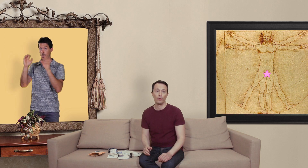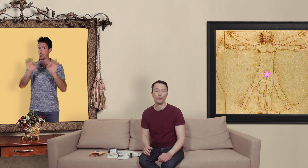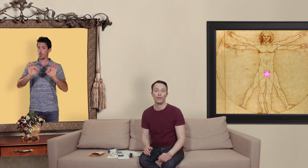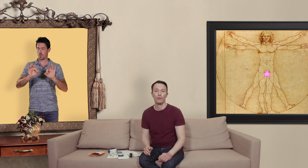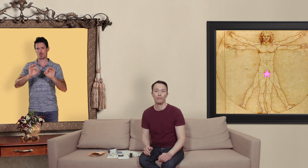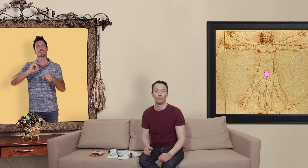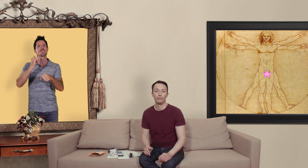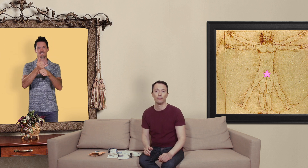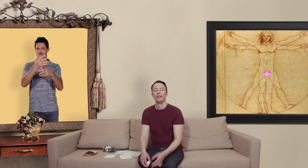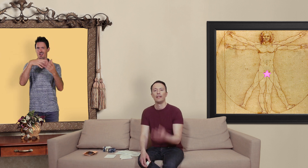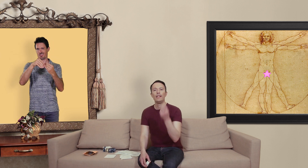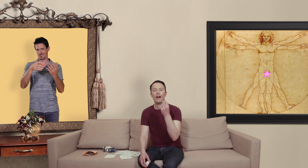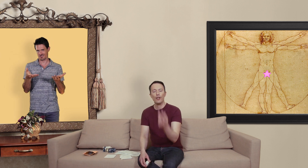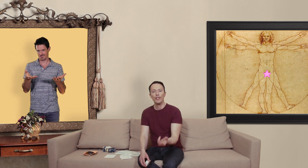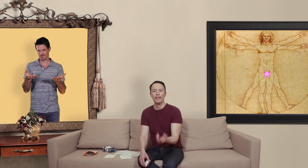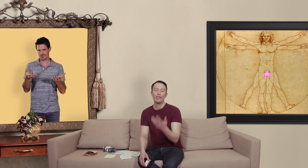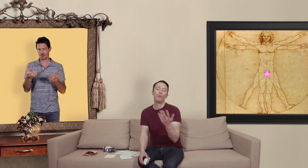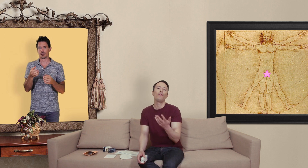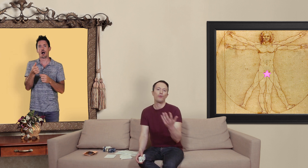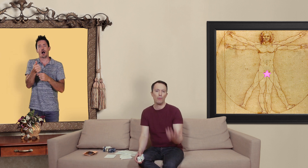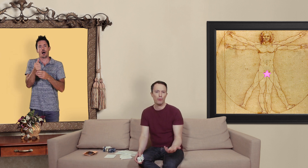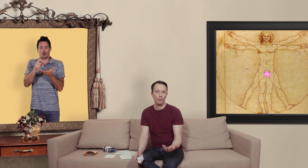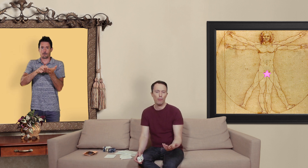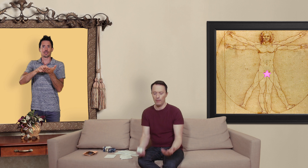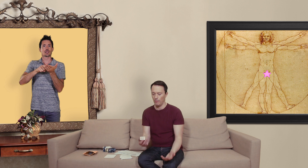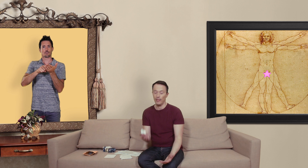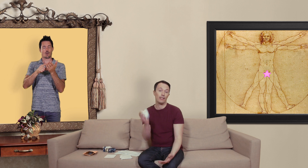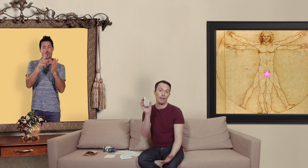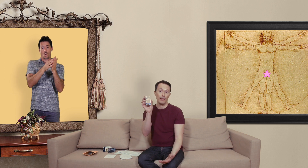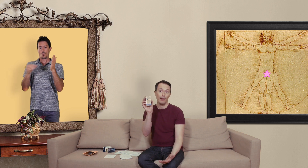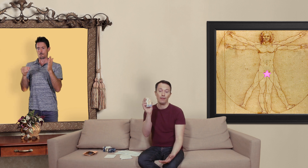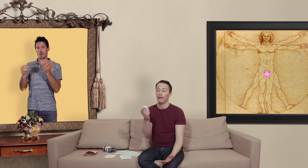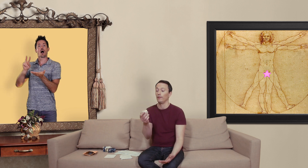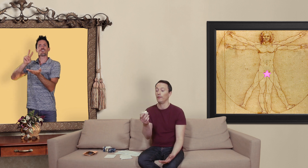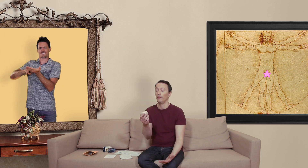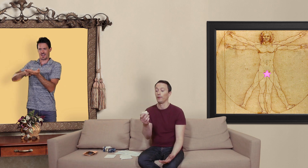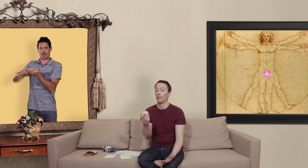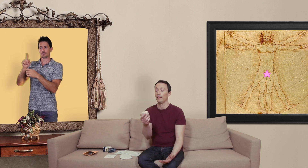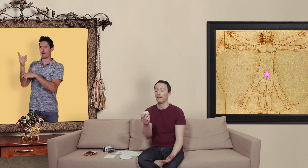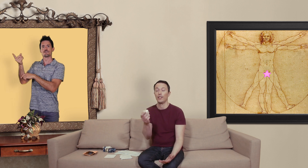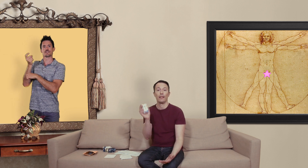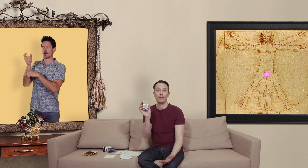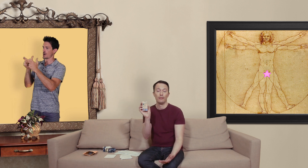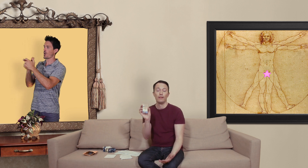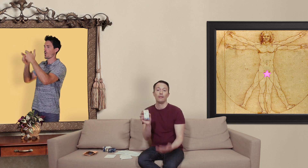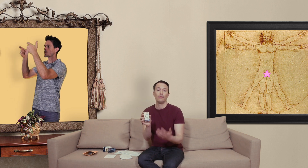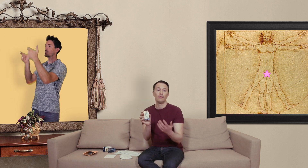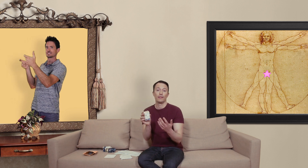contrefaçon il y à un générique qui peut éventuellement poser problème dans celle kamagra de l'entreprise Ajanta